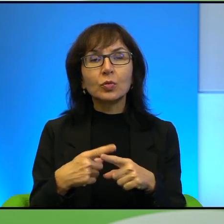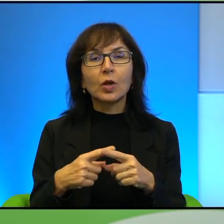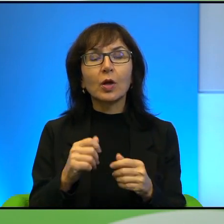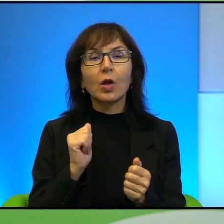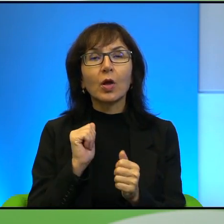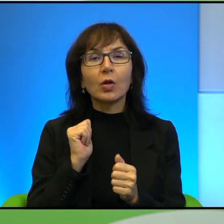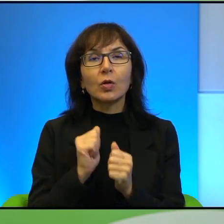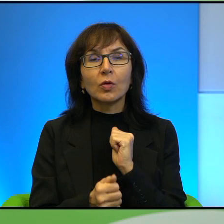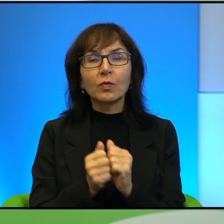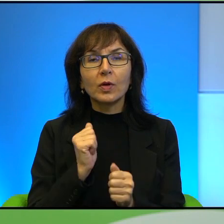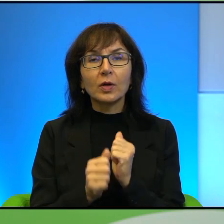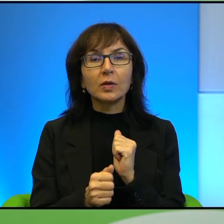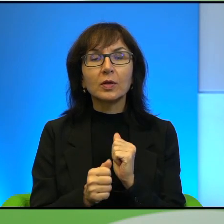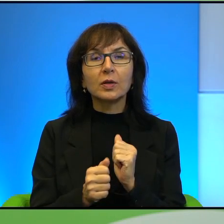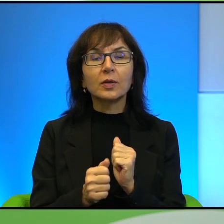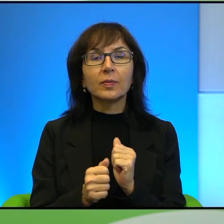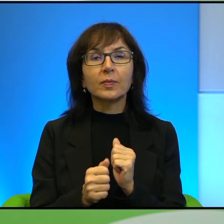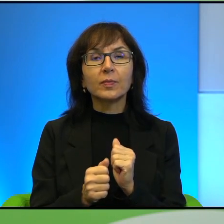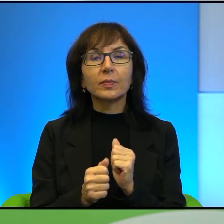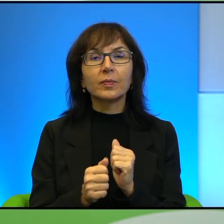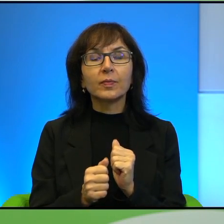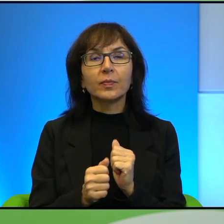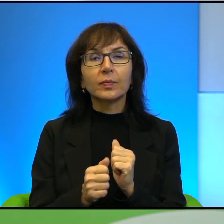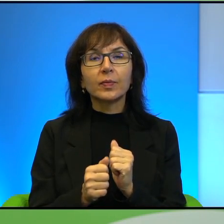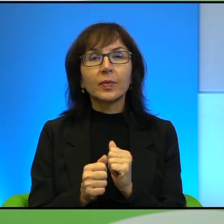czy nawet do takiej, do takiej walki na poziomie rodziny, życia, tak.